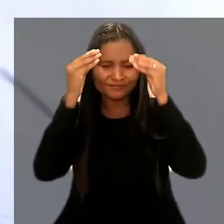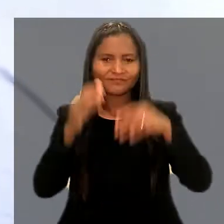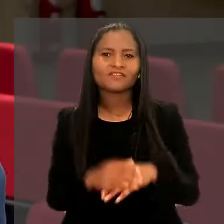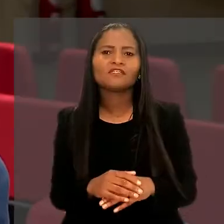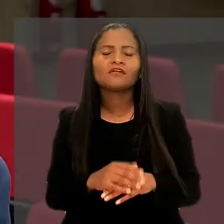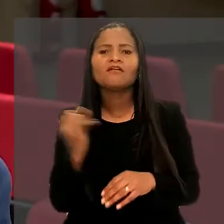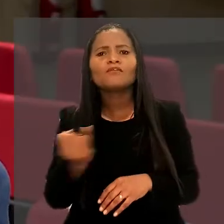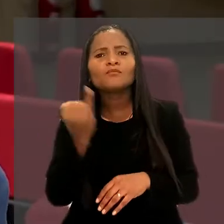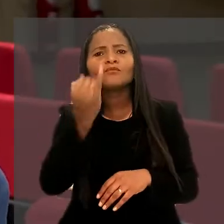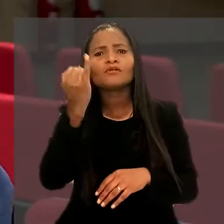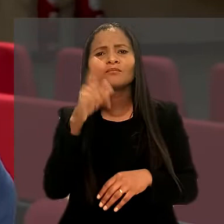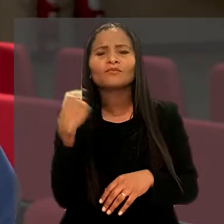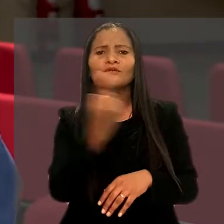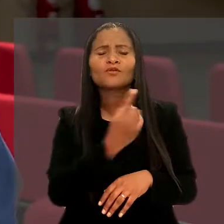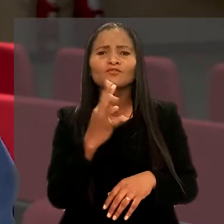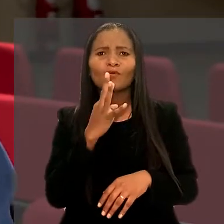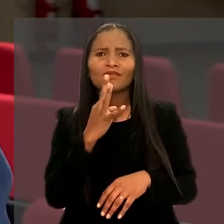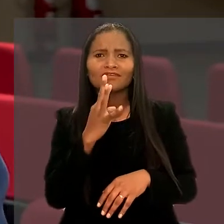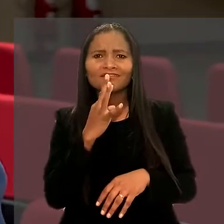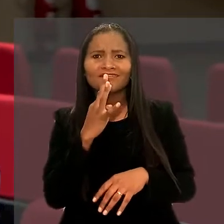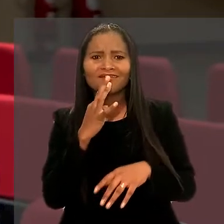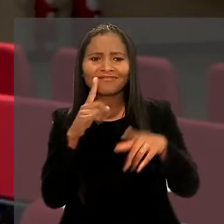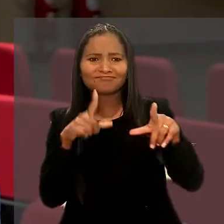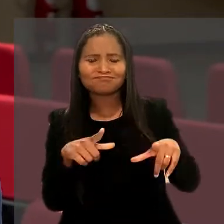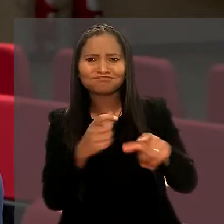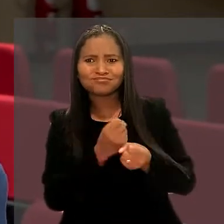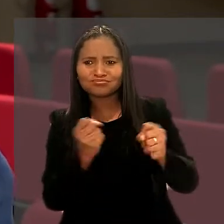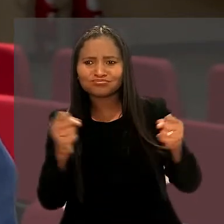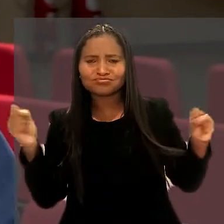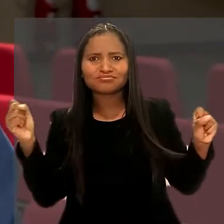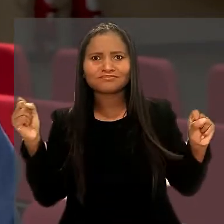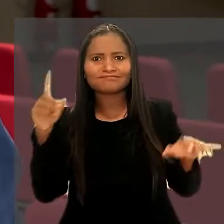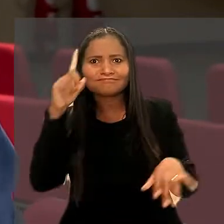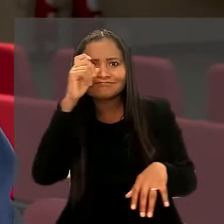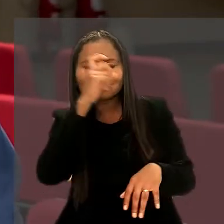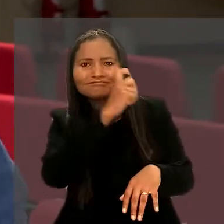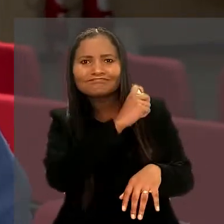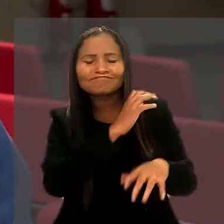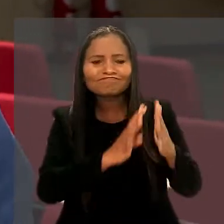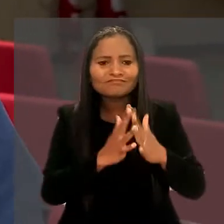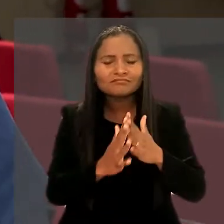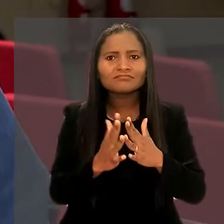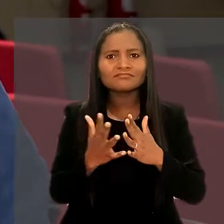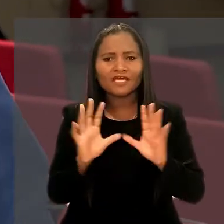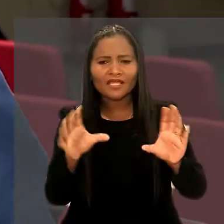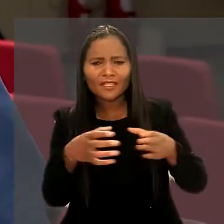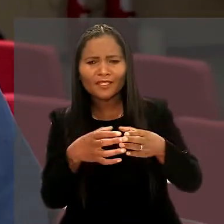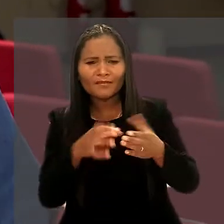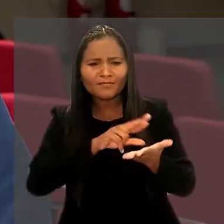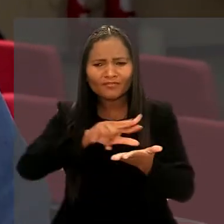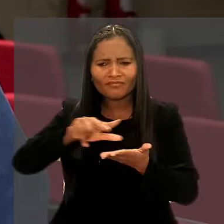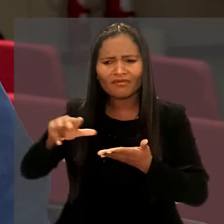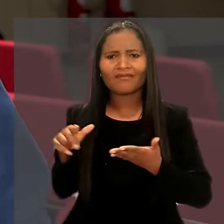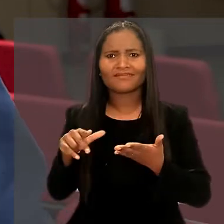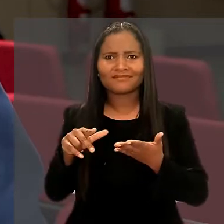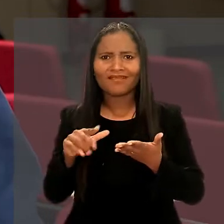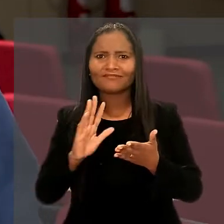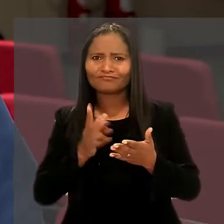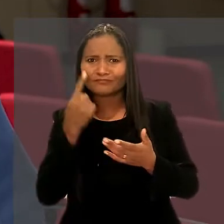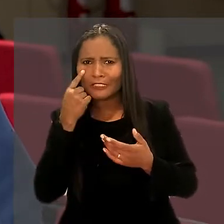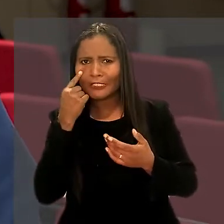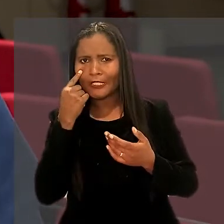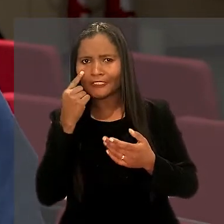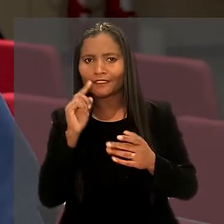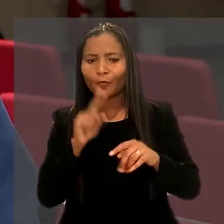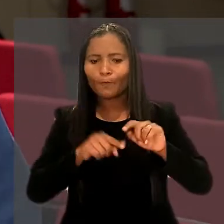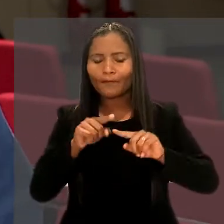"Foi muito importante para a gente conhecer um órgão desse tamanho e com tanta complexidade, com equipe tão diversa e tão antenada com o mercado.